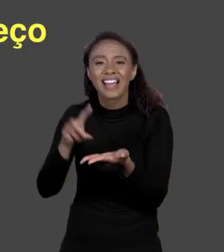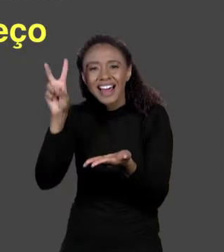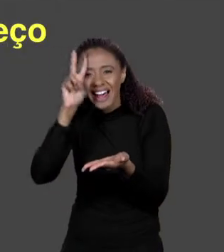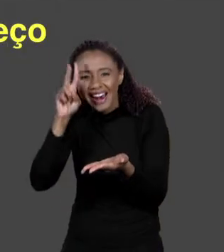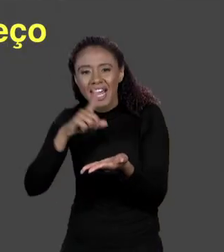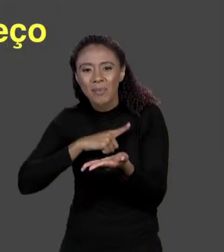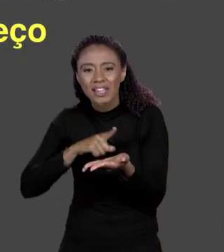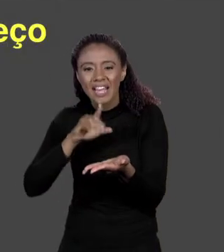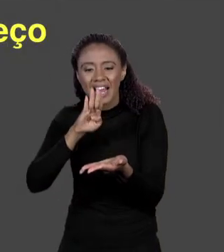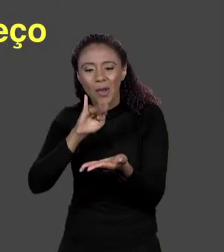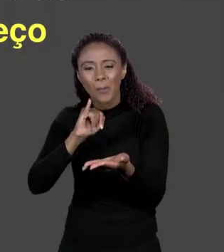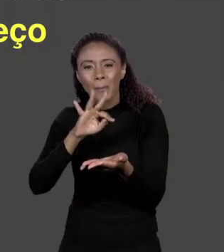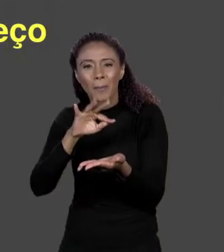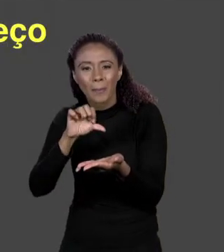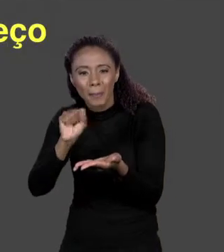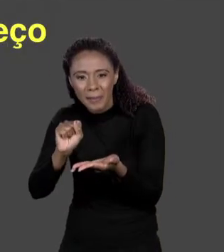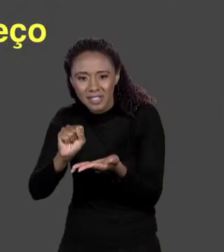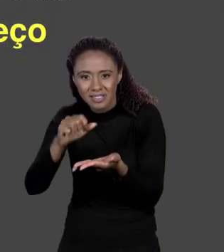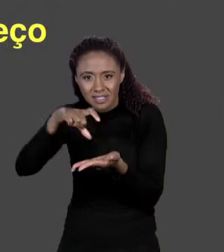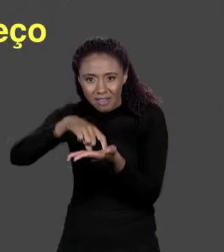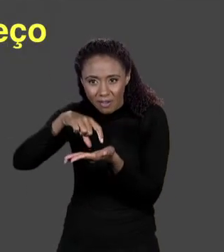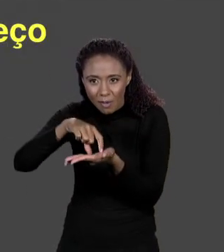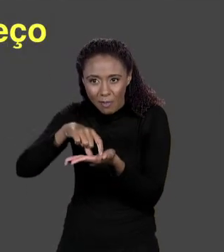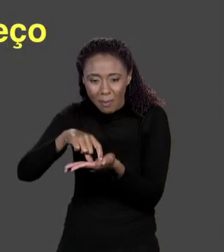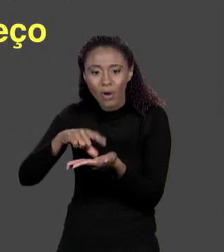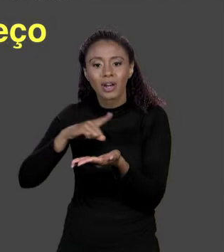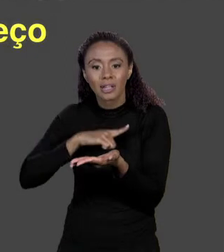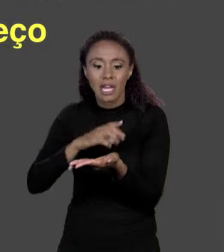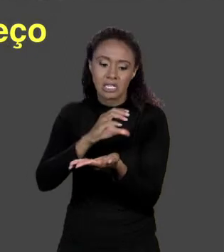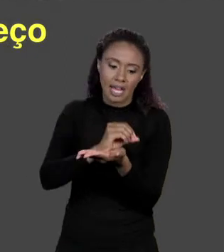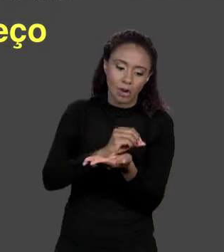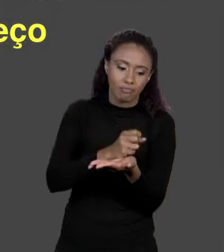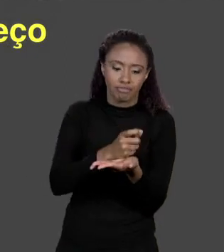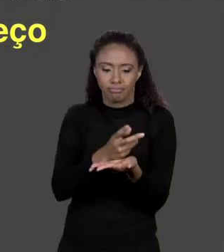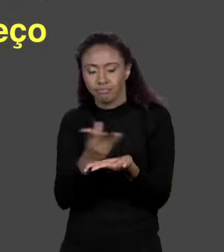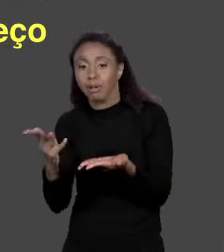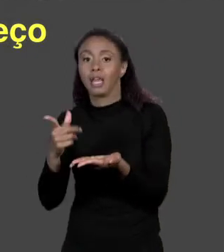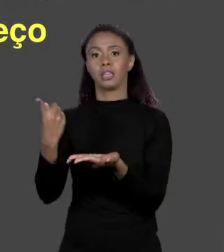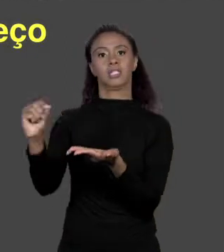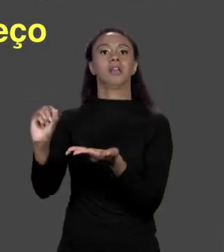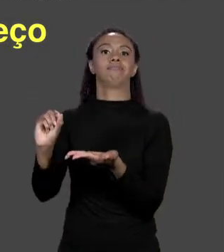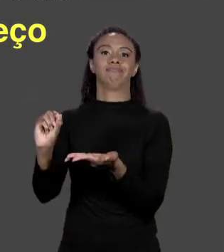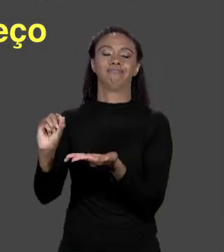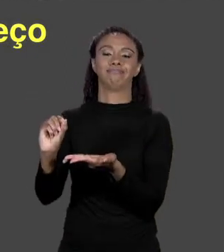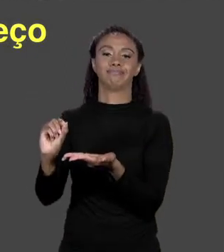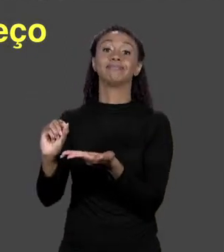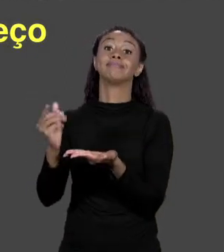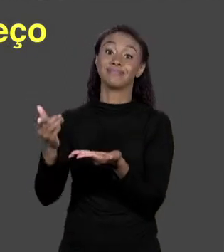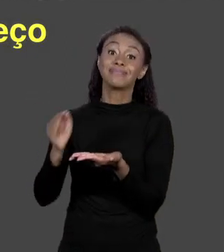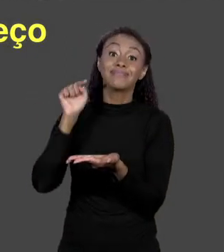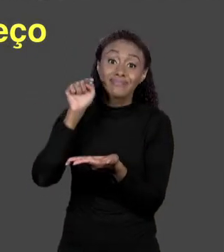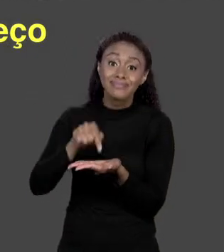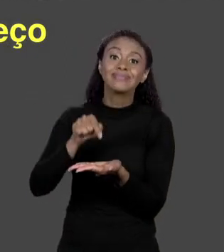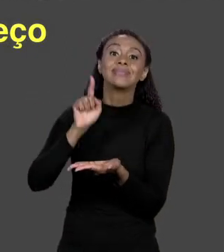VOCÊ TEM. É DE 0 ATÉ O TANTO DE MEMÓRIA QUE VOCÊ TIVER. ESSE É O ENDEREÇO DE CADA BYTE